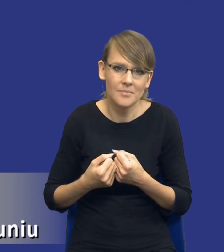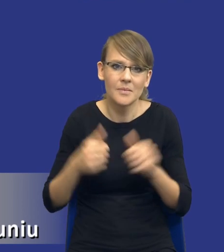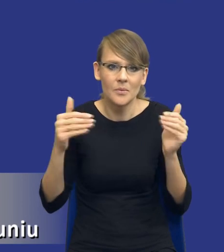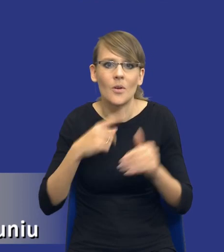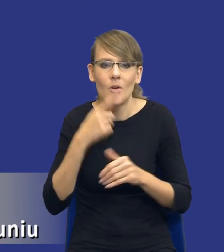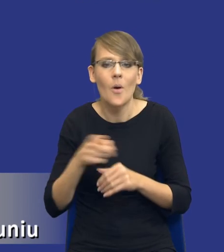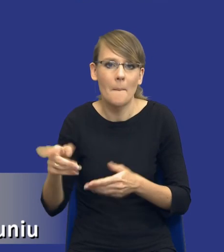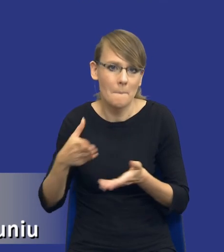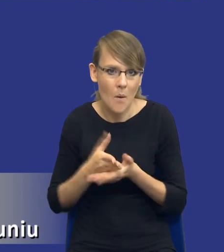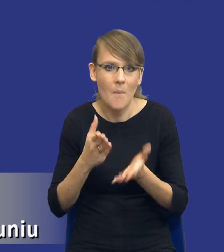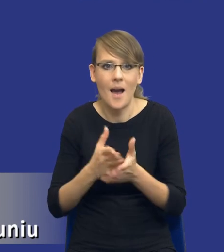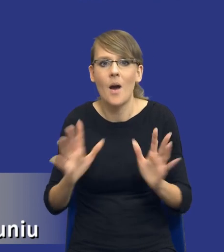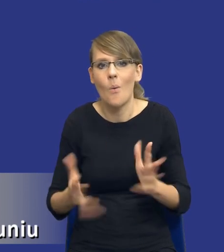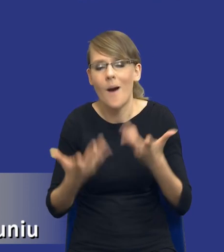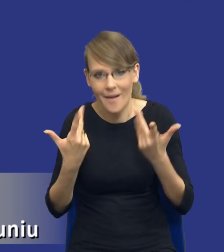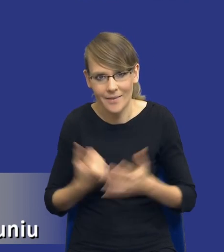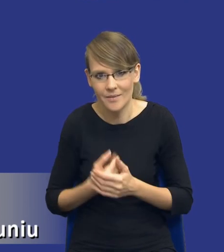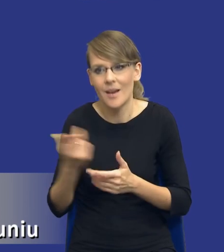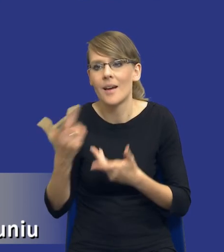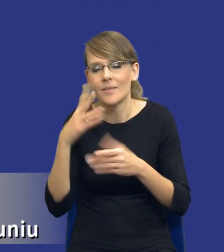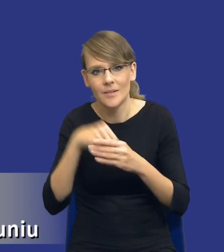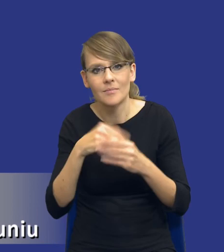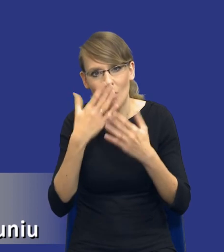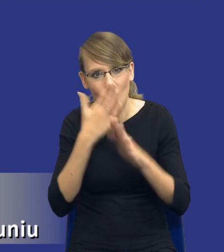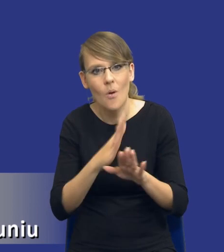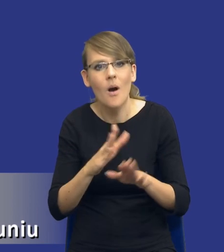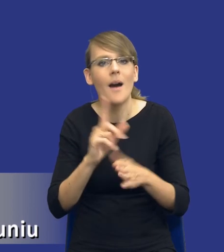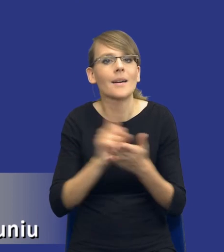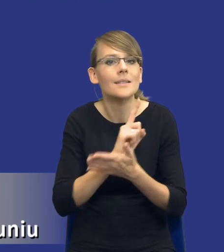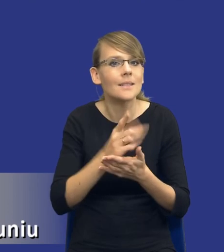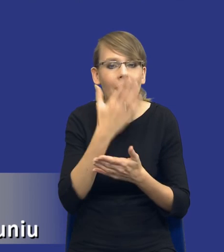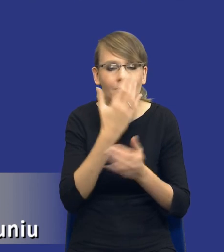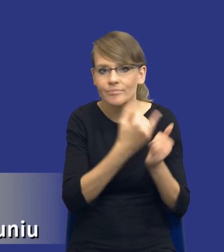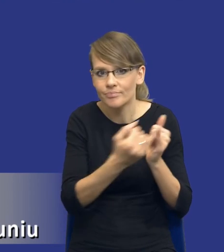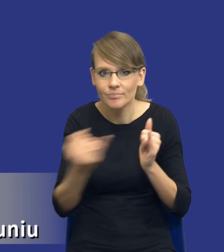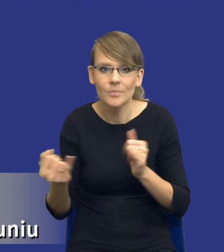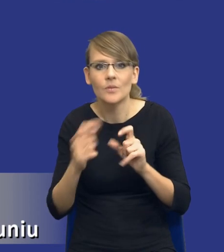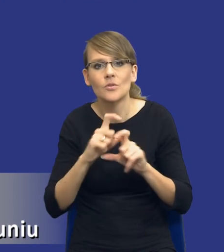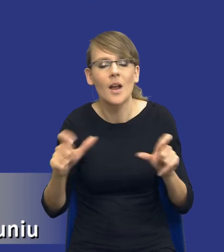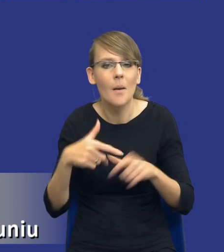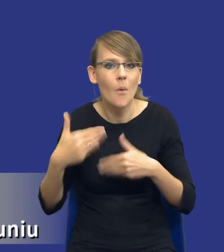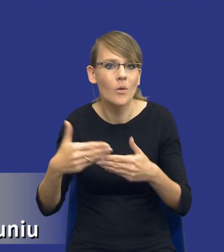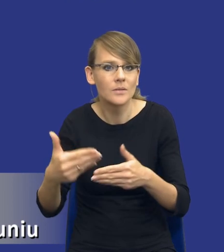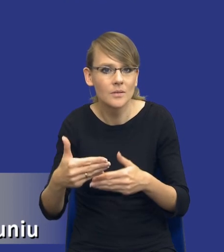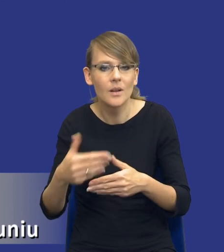ułatwiają, pokazują jakie ryzyka powinniśmy identyfikować w trakcie postępowania czy raczej realizacji samej umowy.